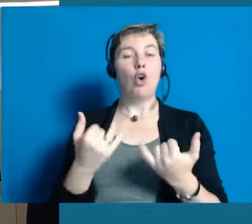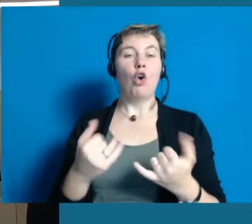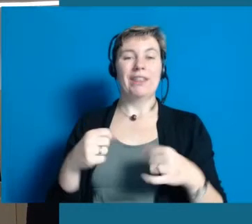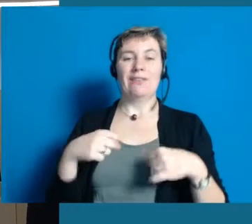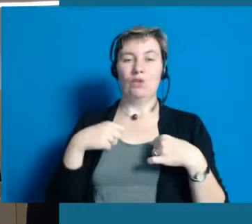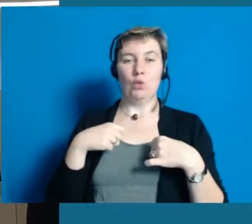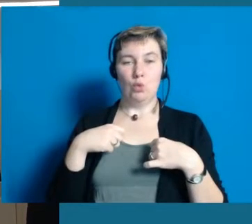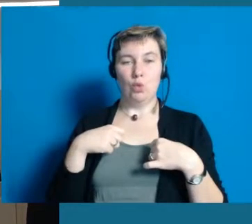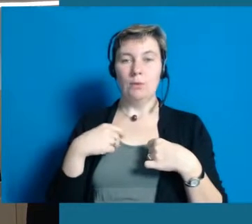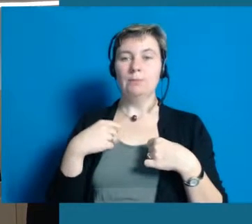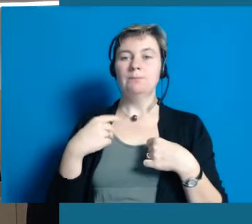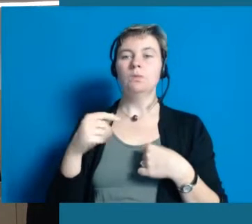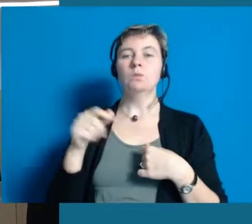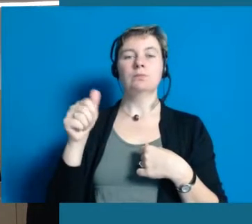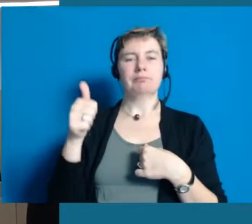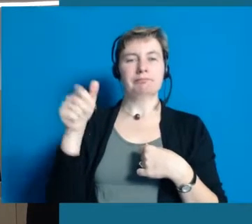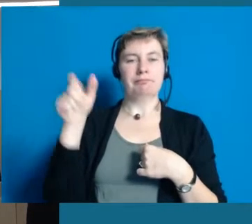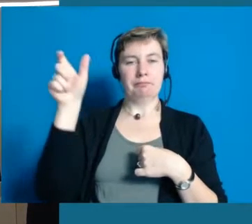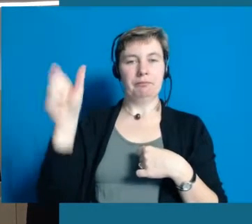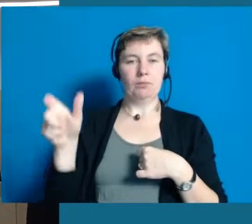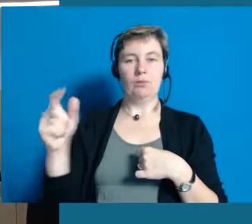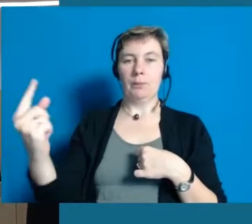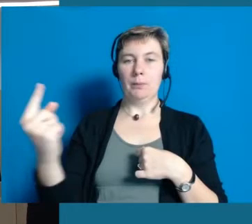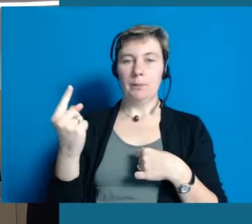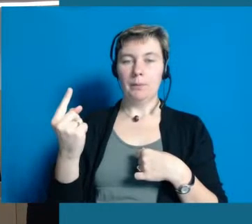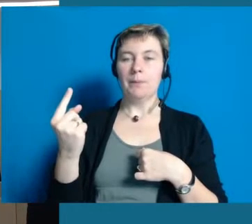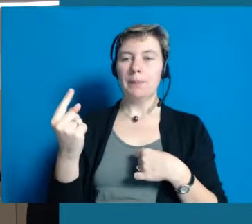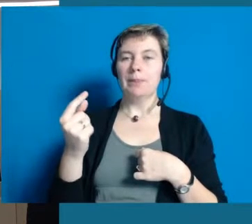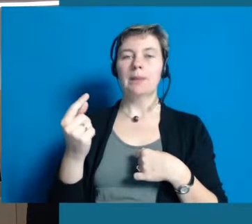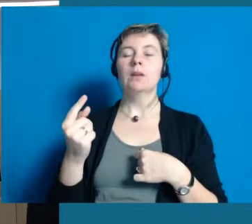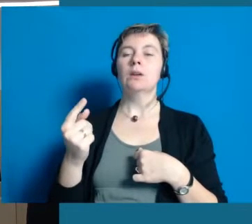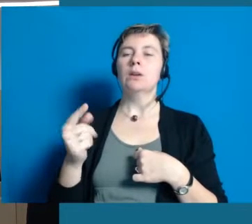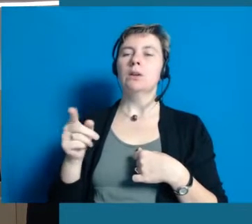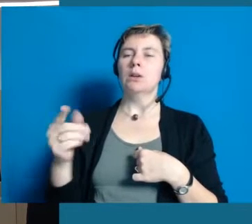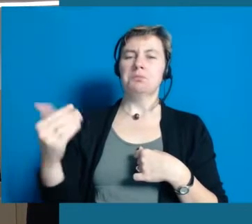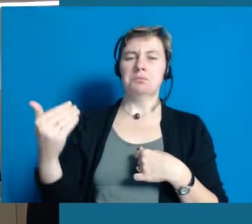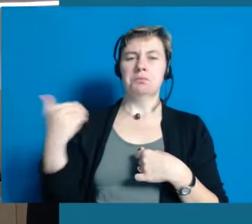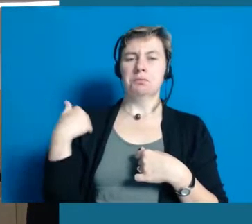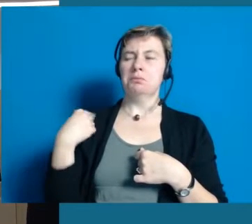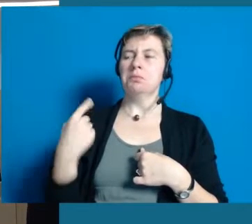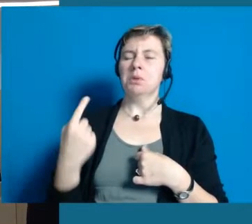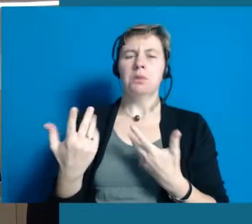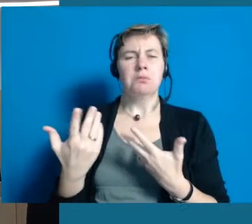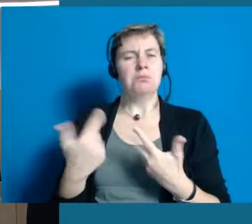Ich hab heute auch hier gemerkt, in Gesprächen am Vormittag, dass ein junger Mann zu mir sagte